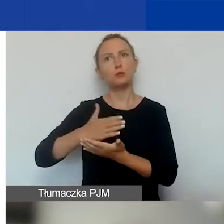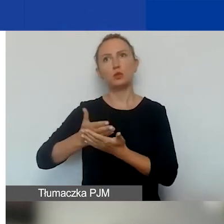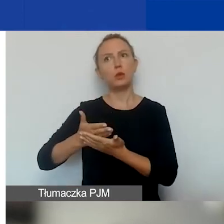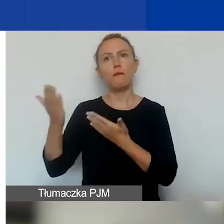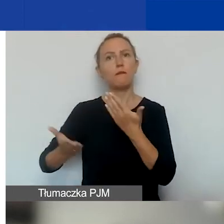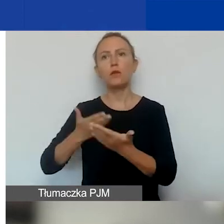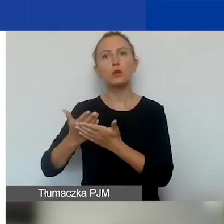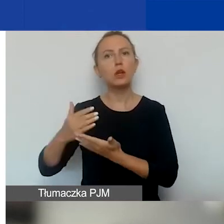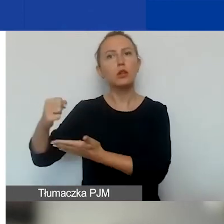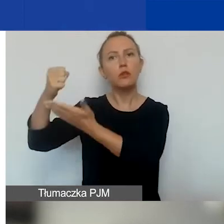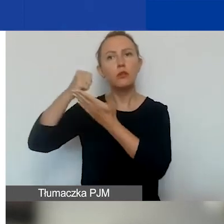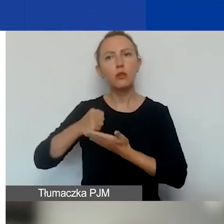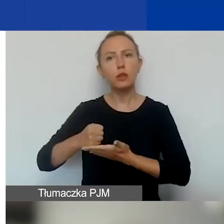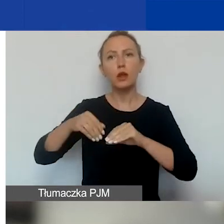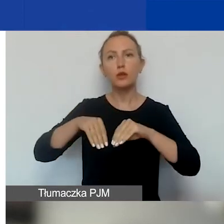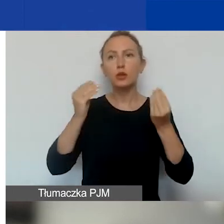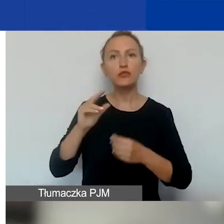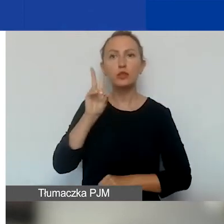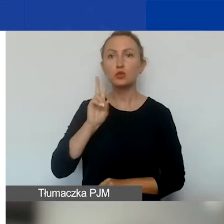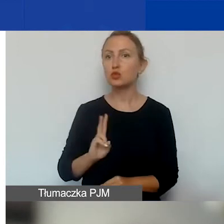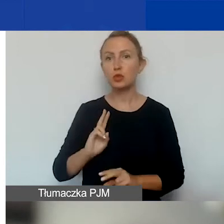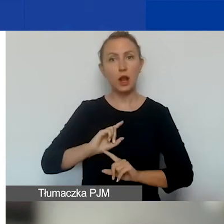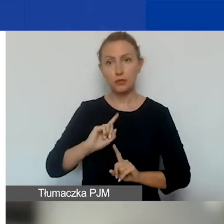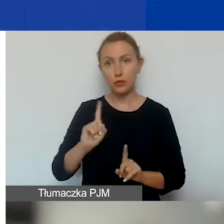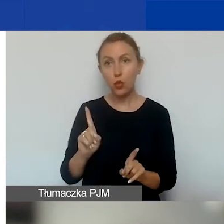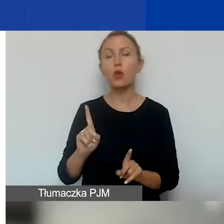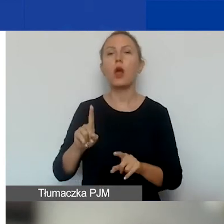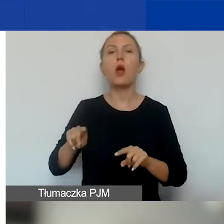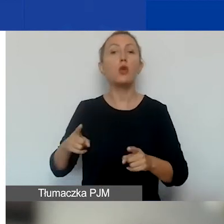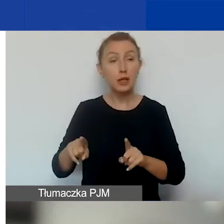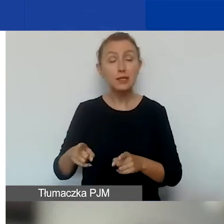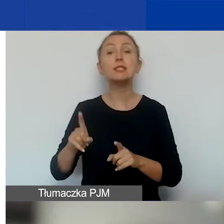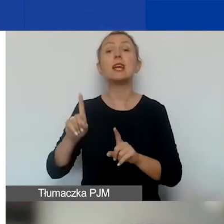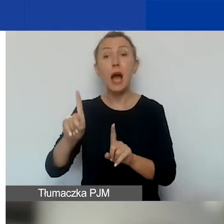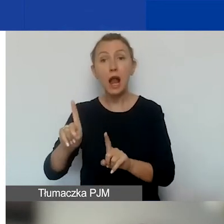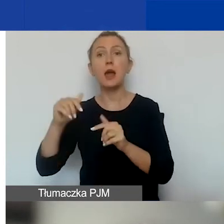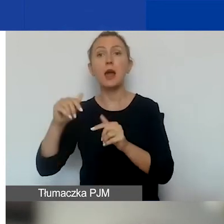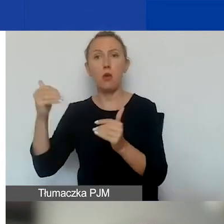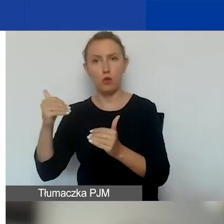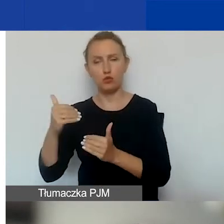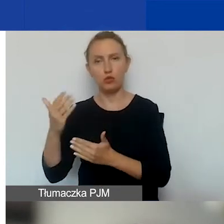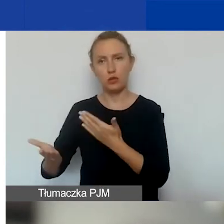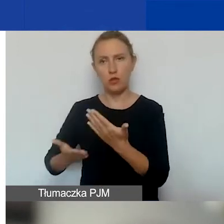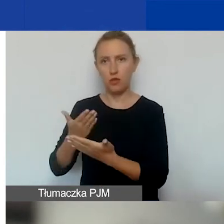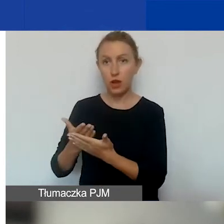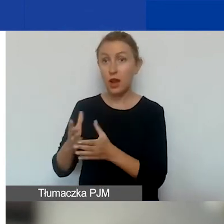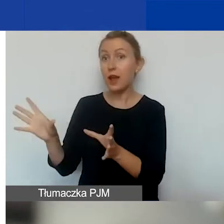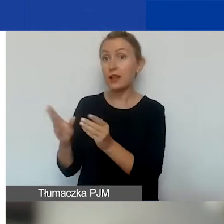o dofinansowanie na rozwój instytucjonalny organizacji, to cały czas można złożyć wniosek razem z partnerem